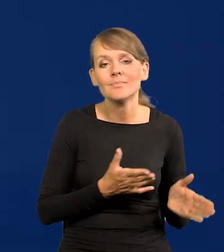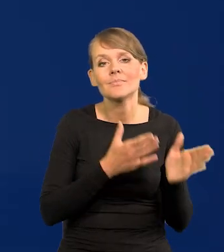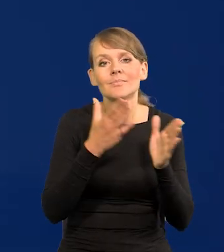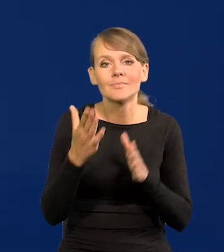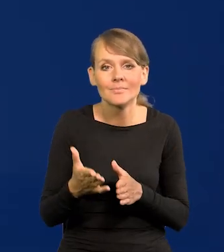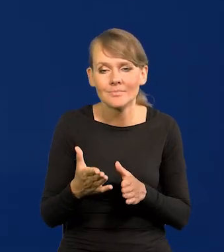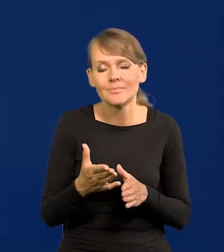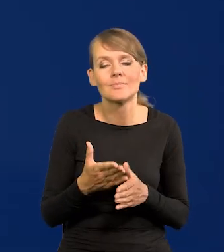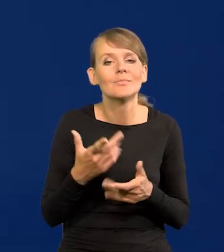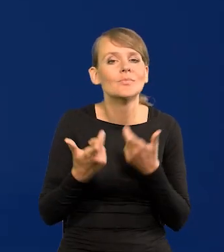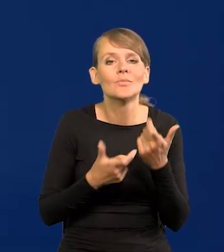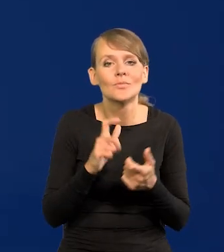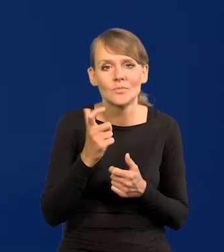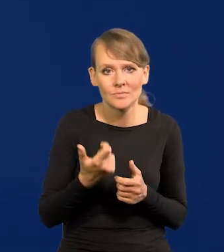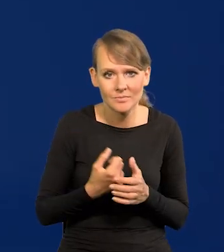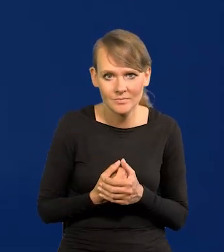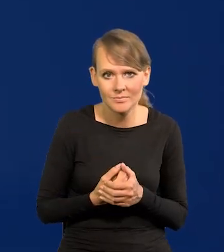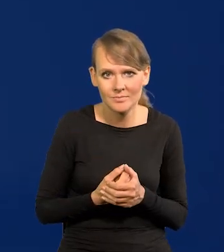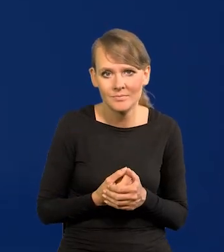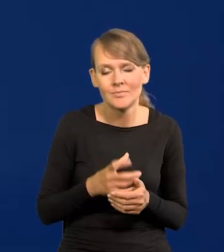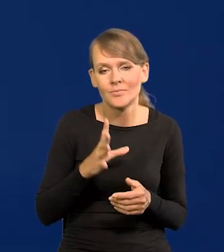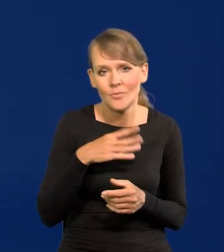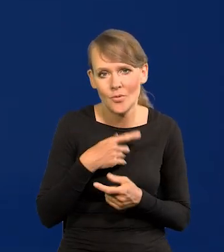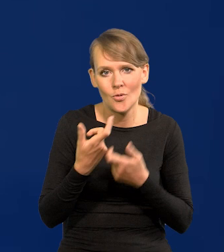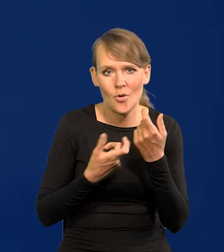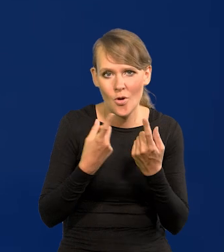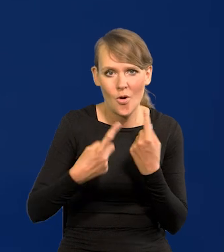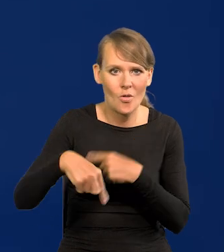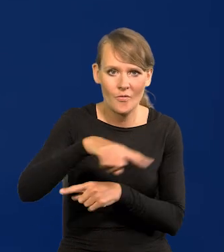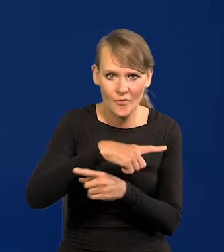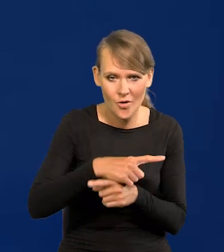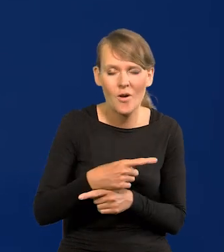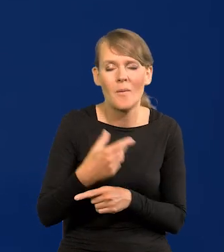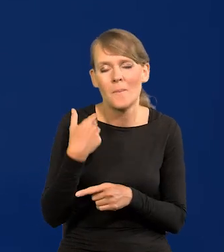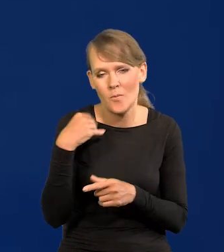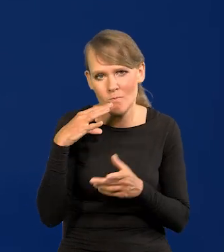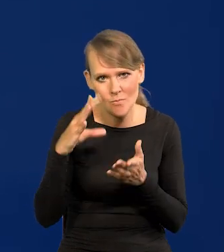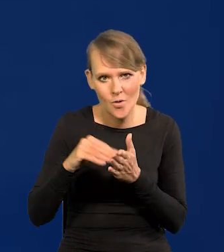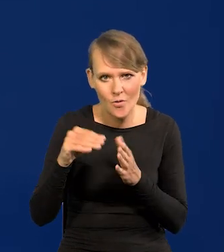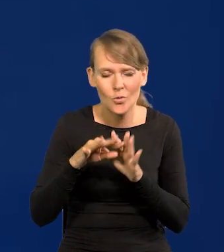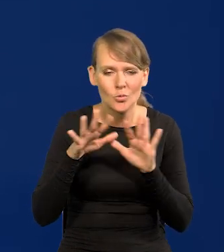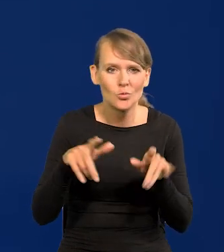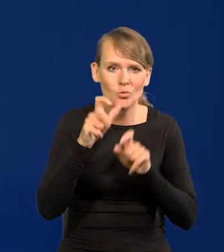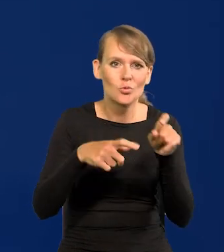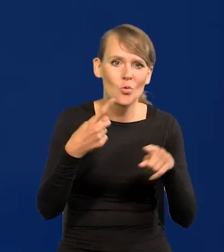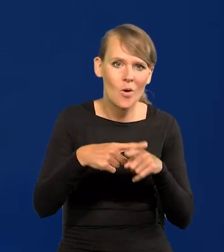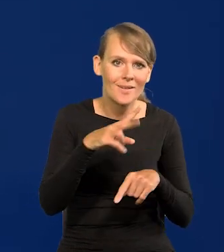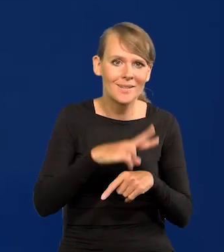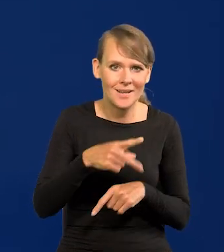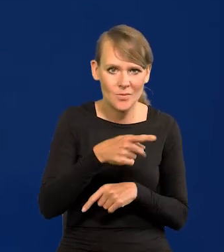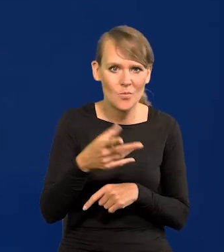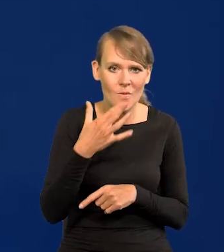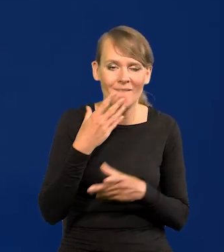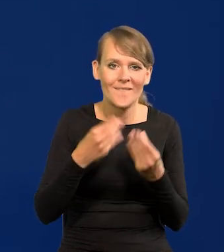oczywiście ruch w drugą stronę. I powtarzaliśmy. Wielu członków Rady to mówi, także to chyba większość rady.